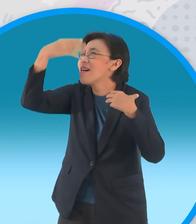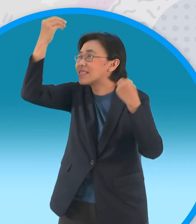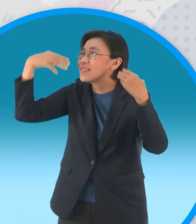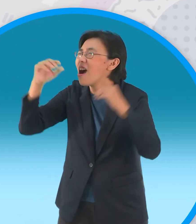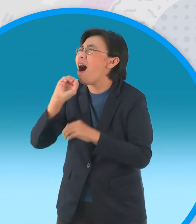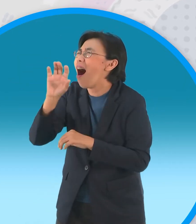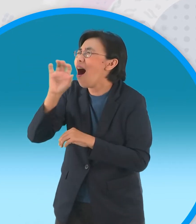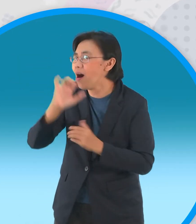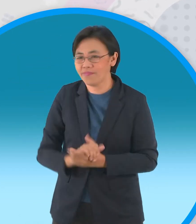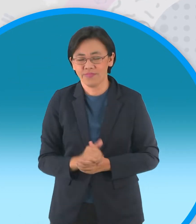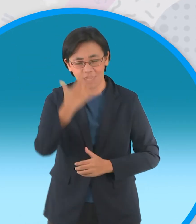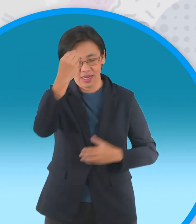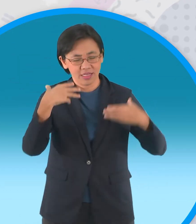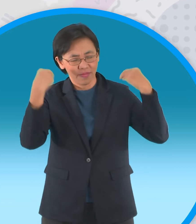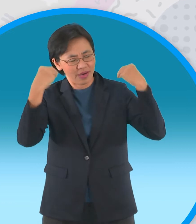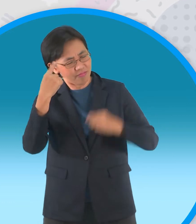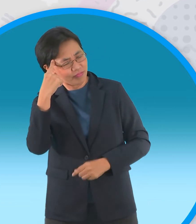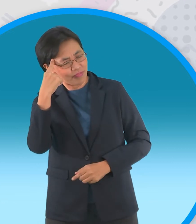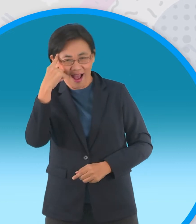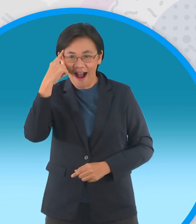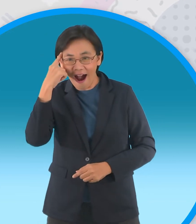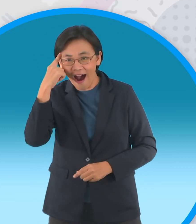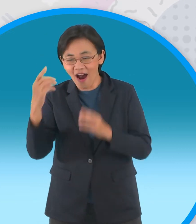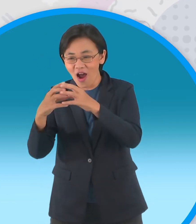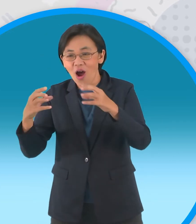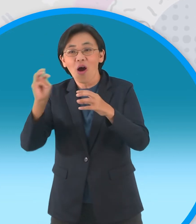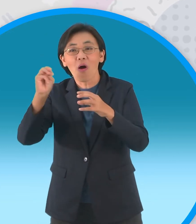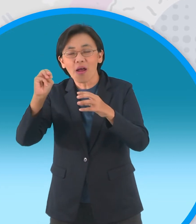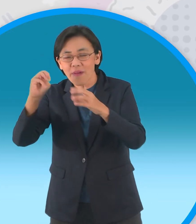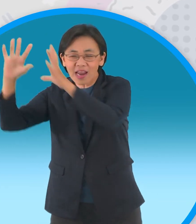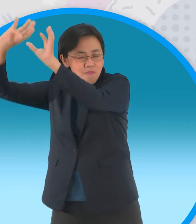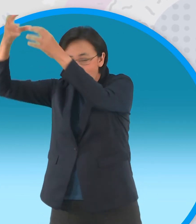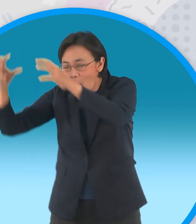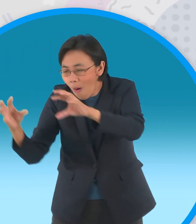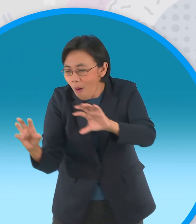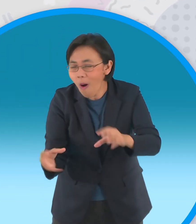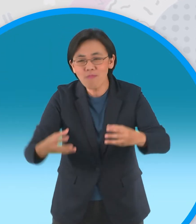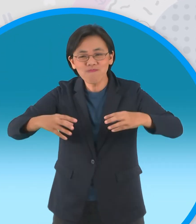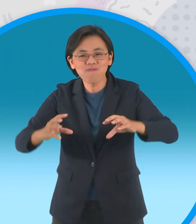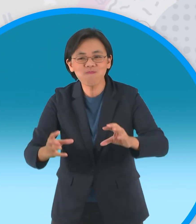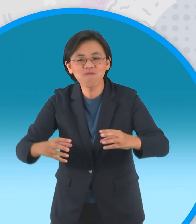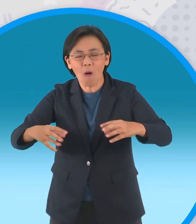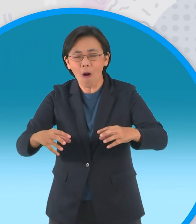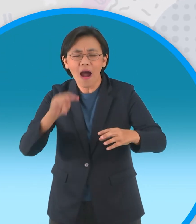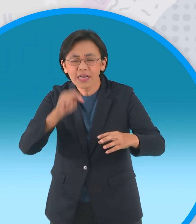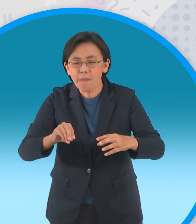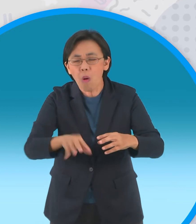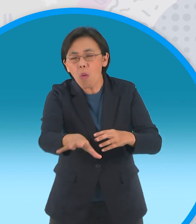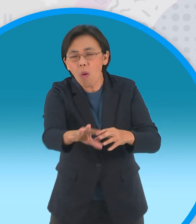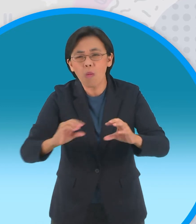เทวดาทราบเรื่องจึงส่งขอนไม้ลอยละลิ่ว ลงมาก็ทบพื้นน้ำแตกกระจาย